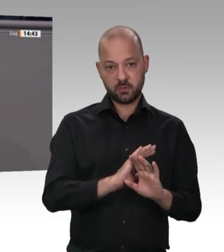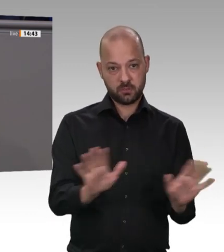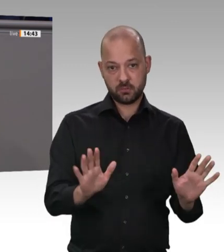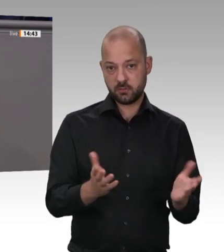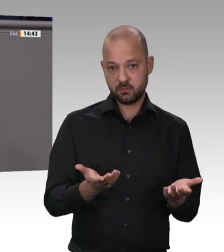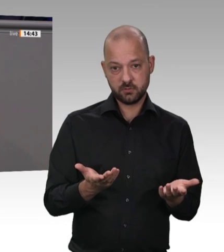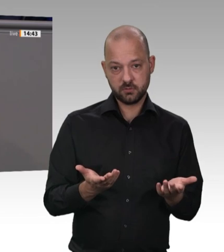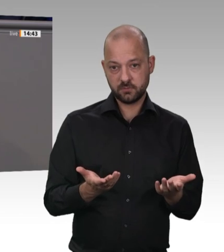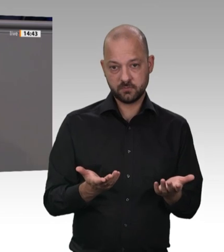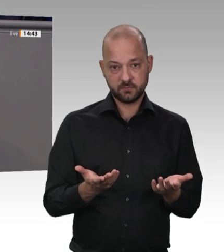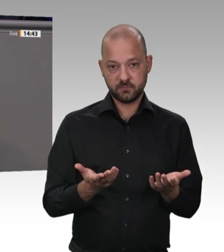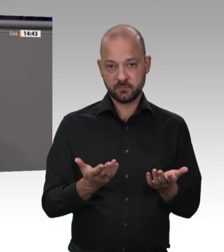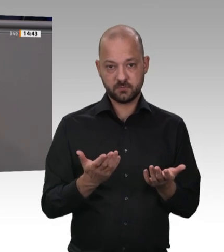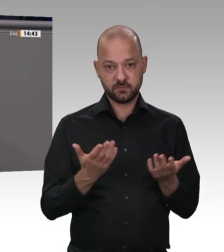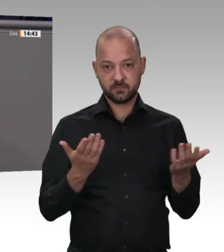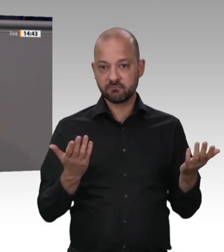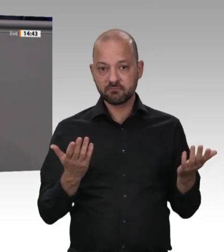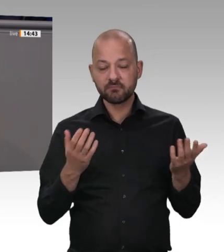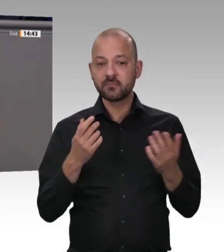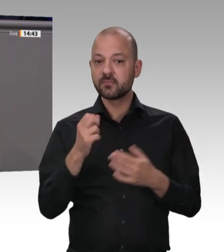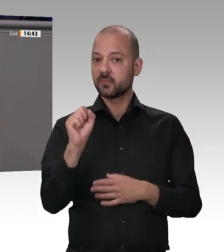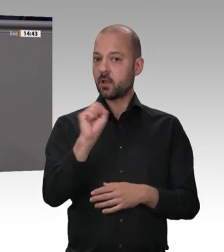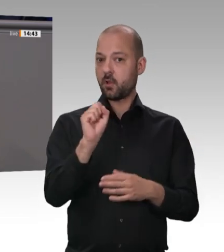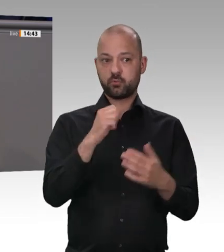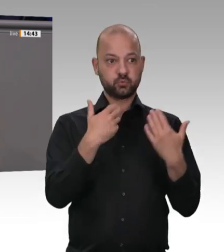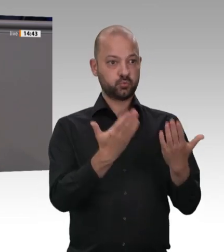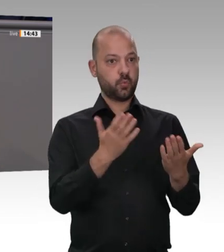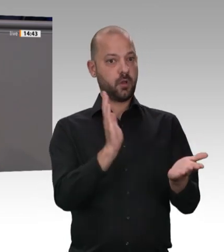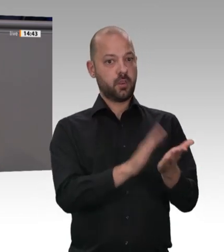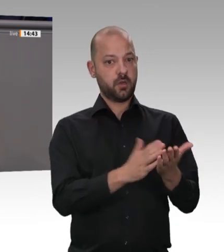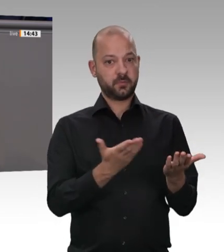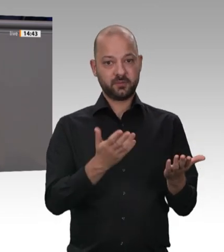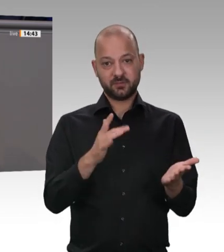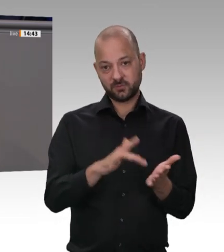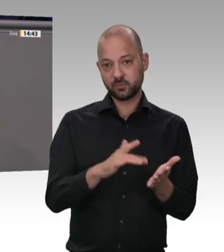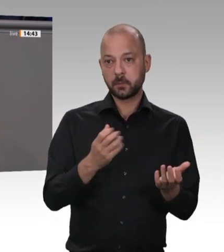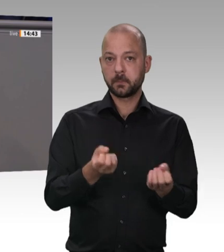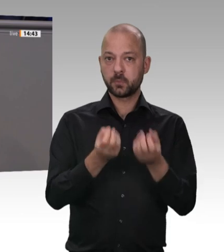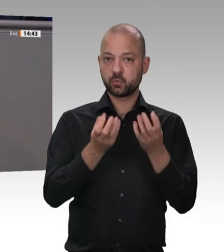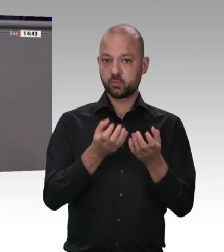für die gilt kein überprüfbares Arbeitsschutzgesetz und, und, und. Das liegt an mangelnden Kontrollen und vielem mehr;